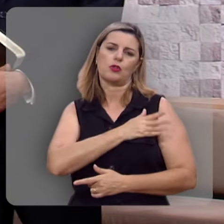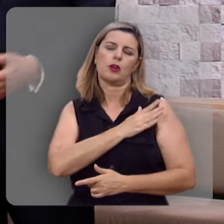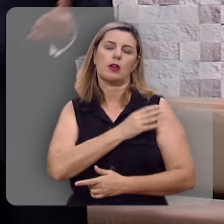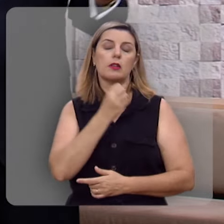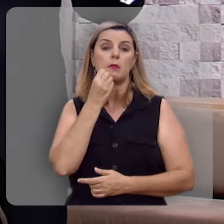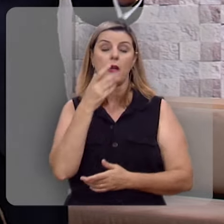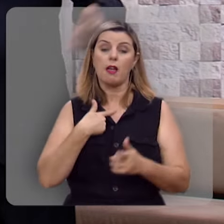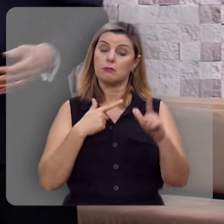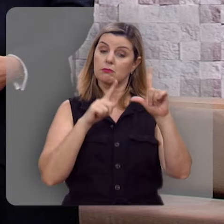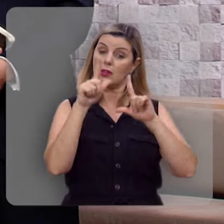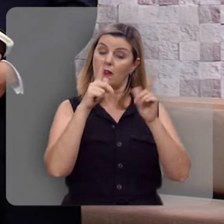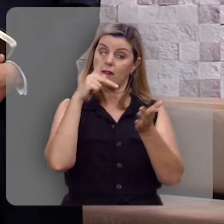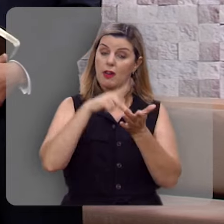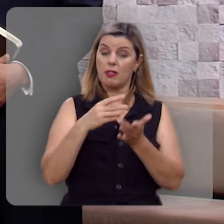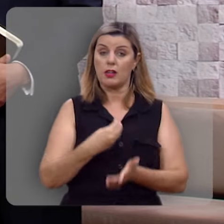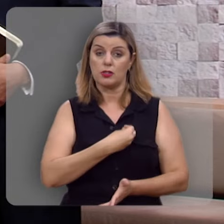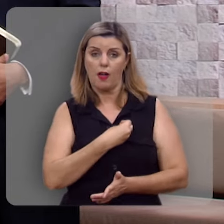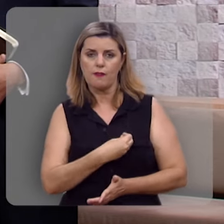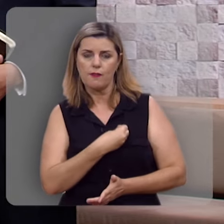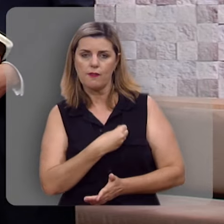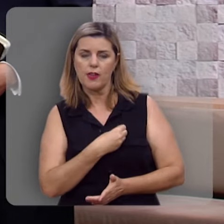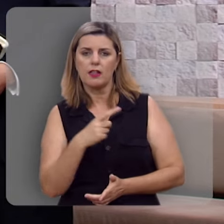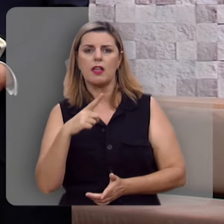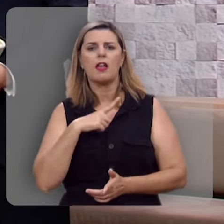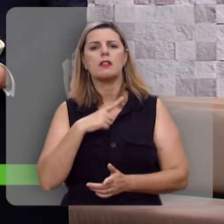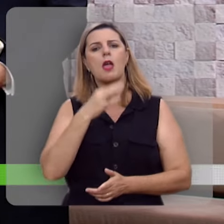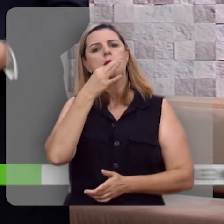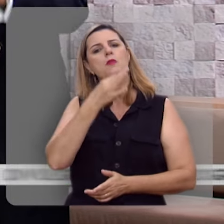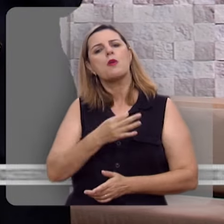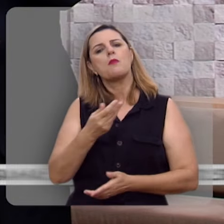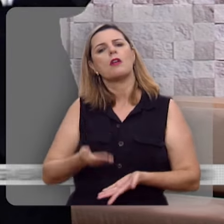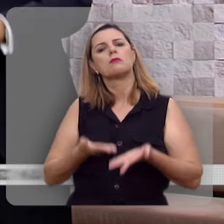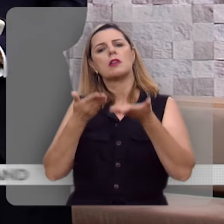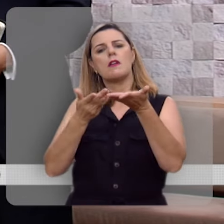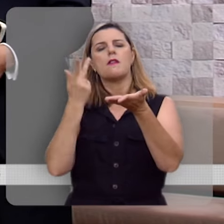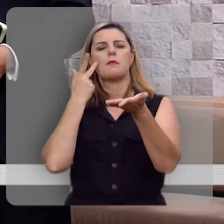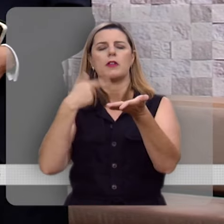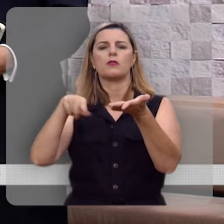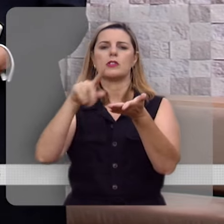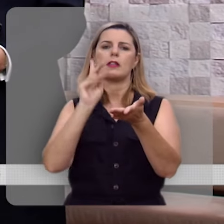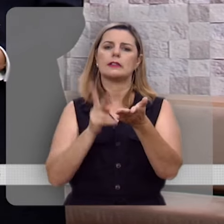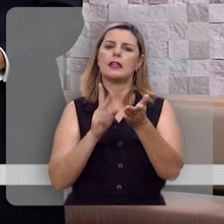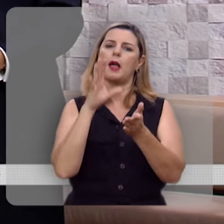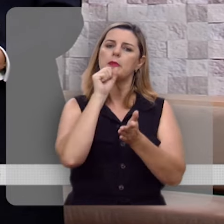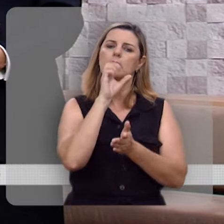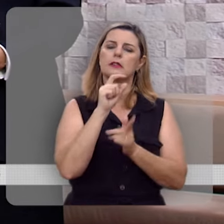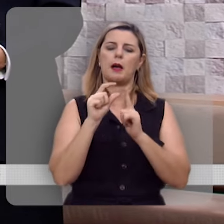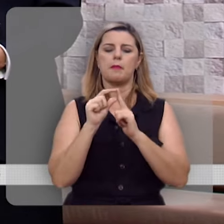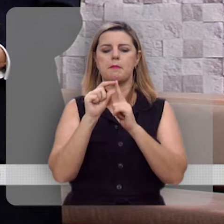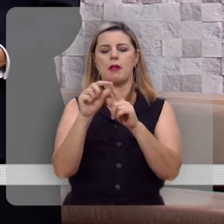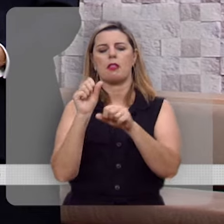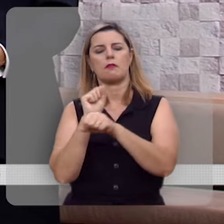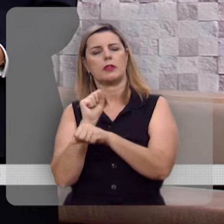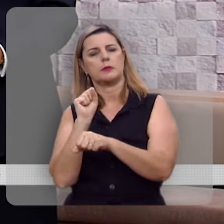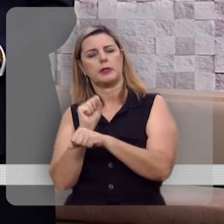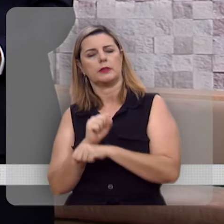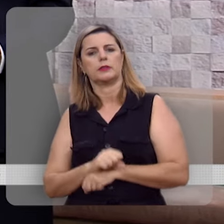Pois bem, este é o programa Verdade e Vida que tem o propósito de levar a você todo sábado uma palavra de esperança.